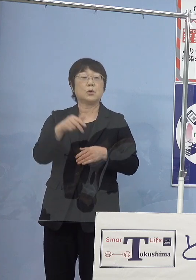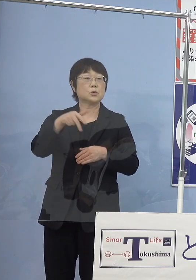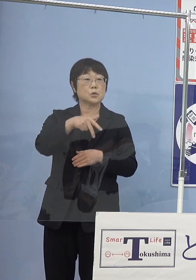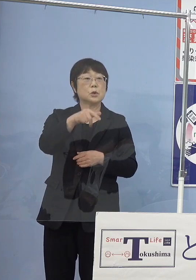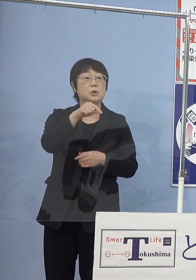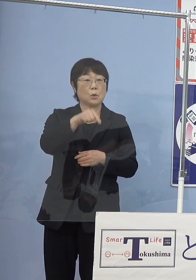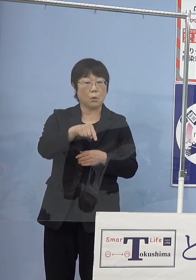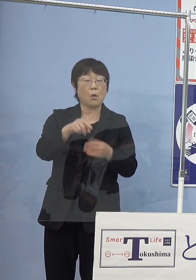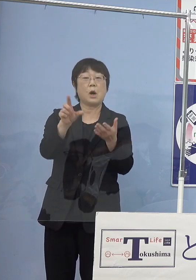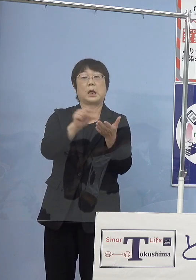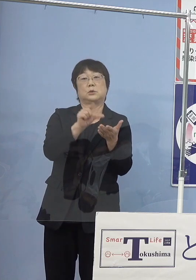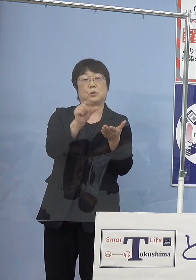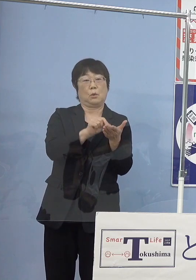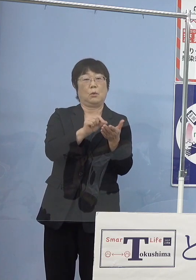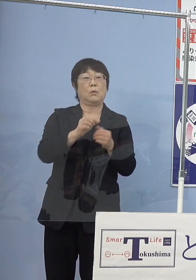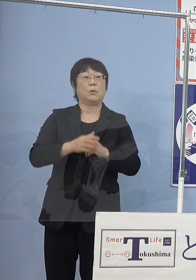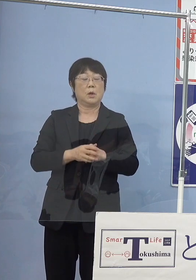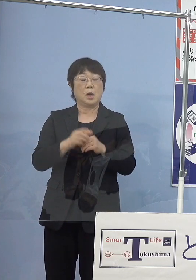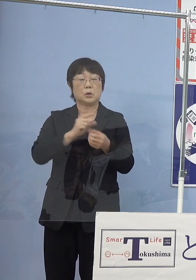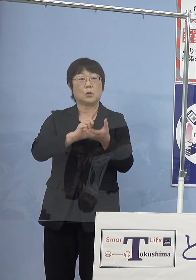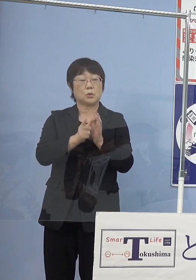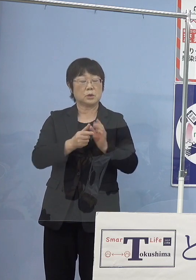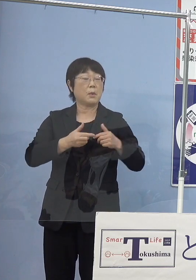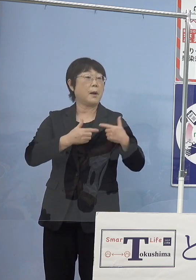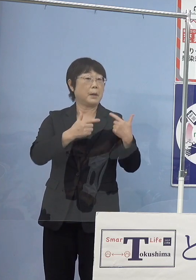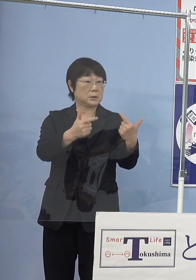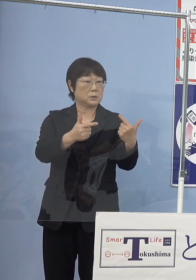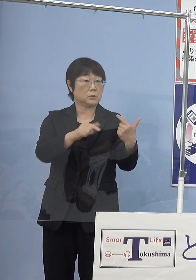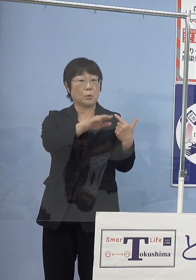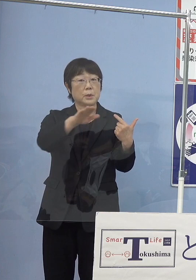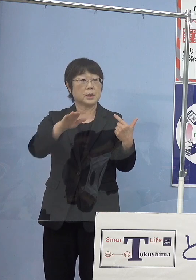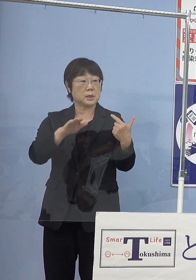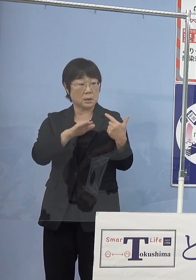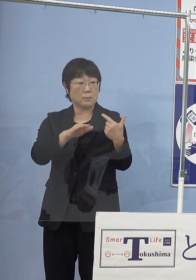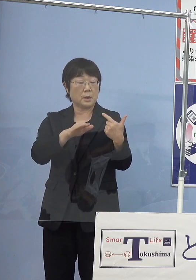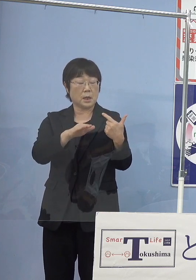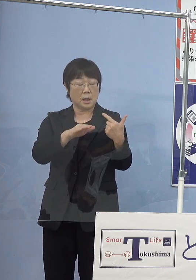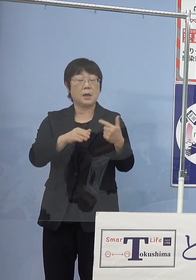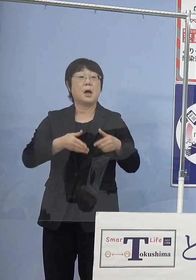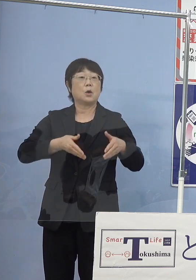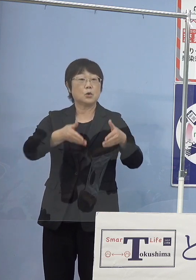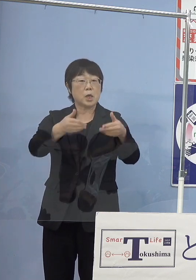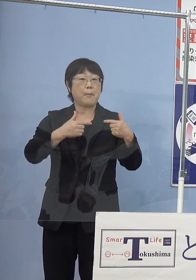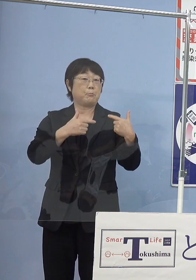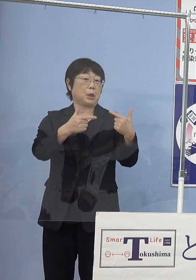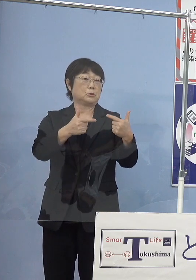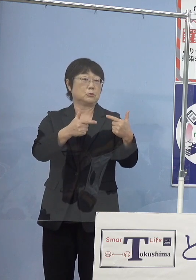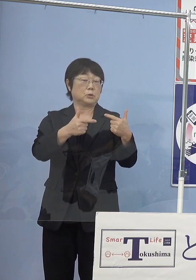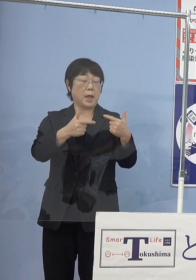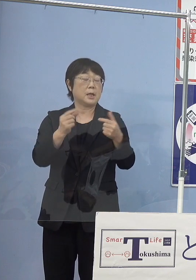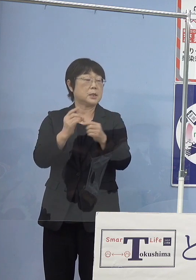これを活用して徳島バスの皆様方が 路線バスに燃料電池バス